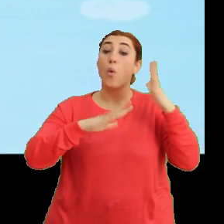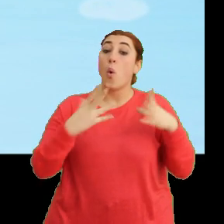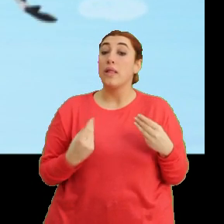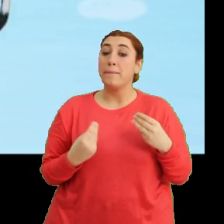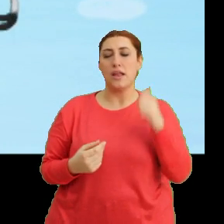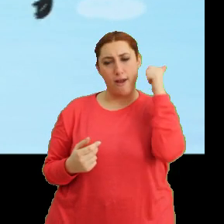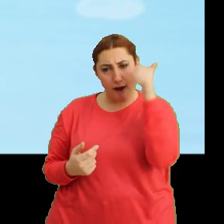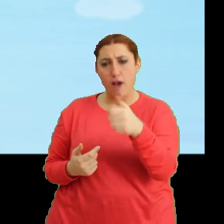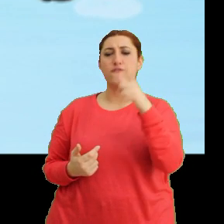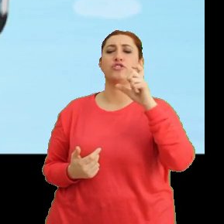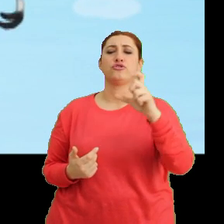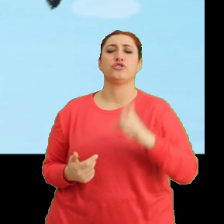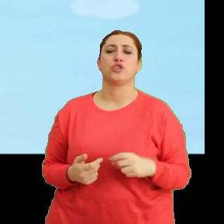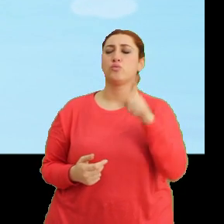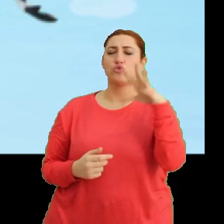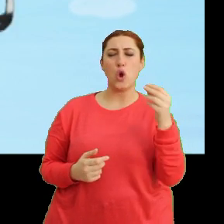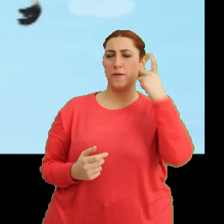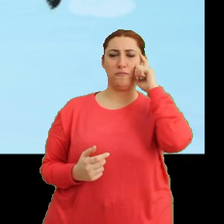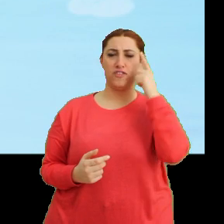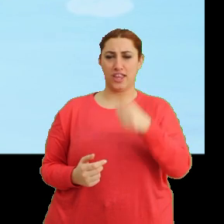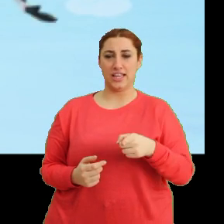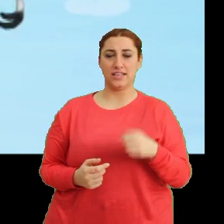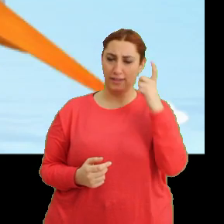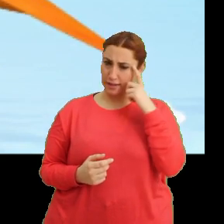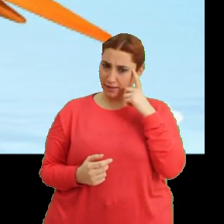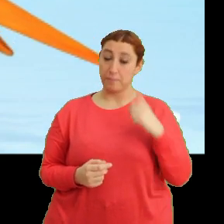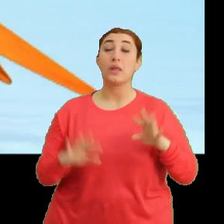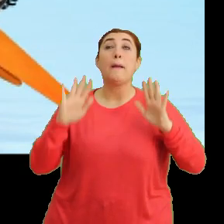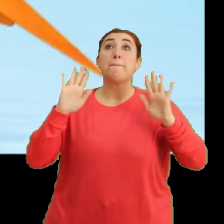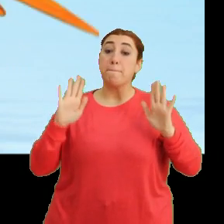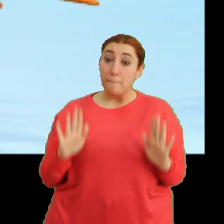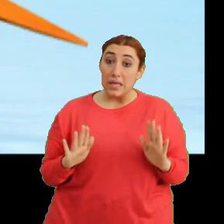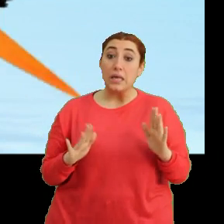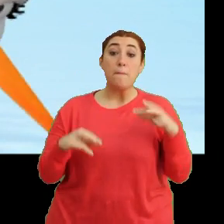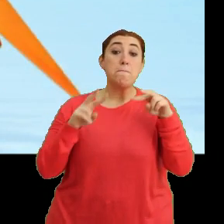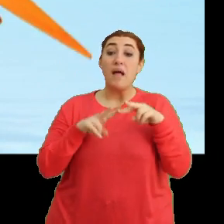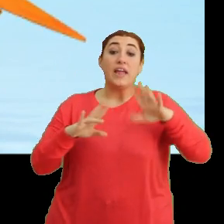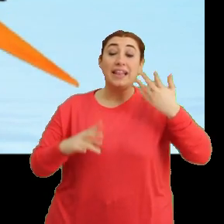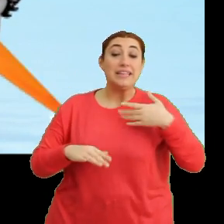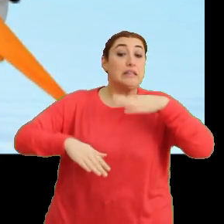Aferin Ciciki. Bu çok iyi bir fikir. Tak tak. Peki, Mantar'ı nasıl ikna edeceğiz?